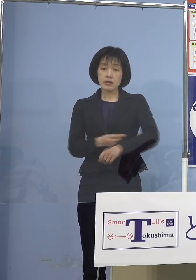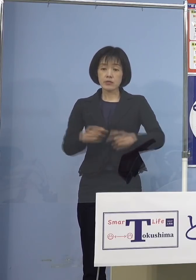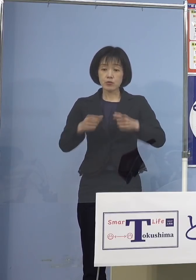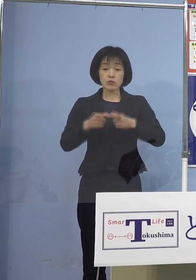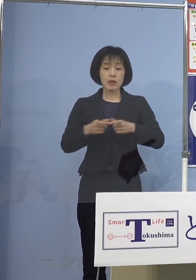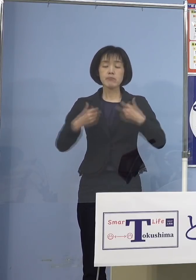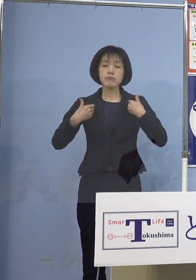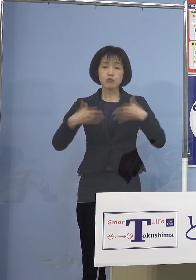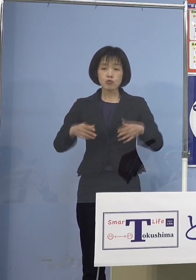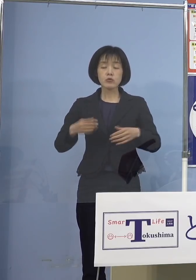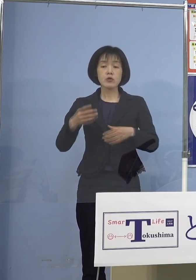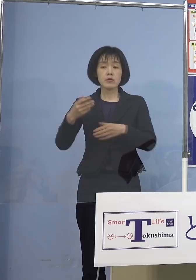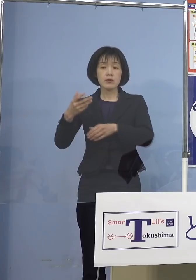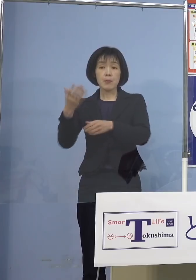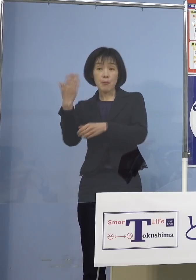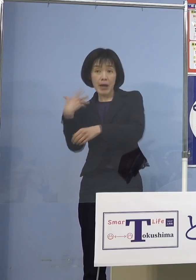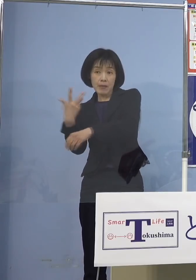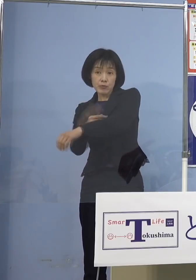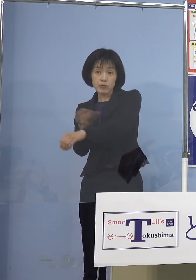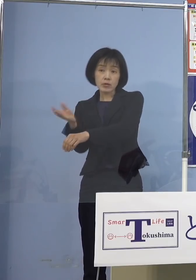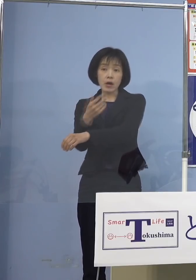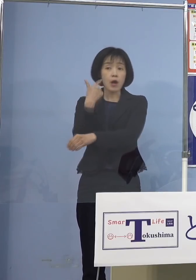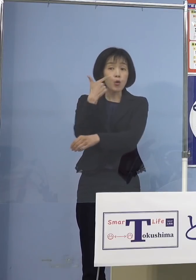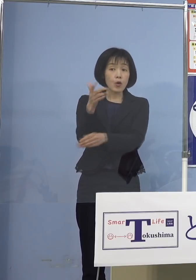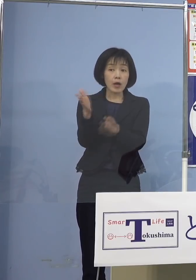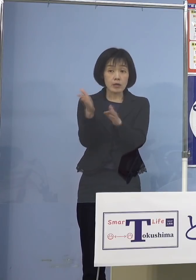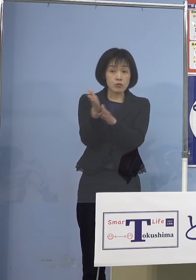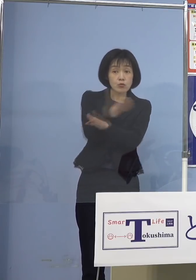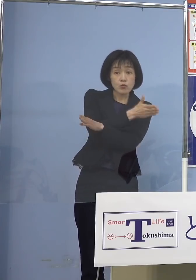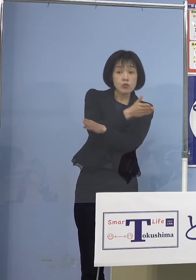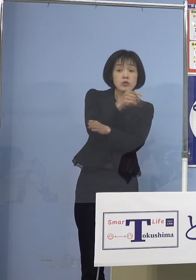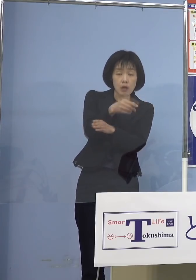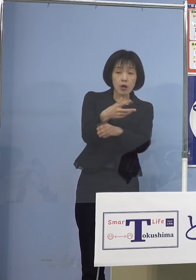6か月を超えたら打てる 前倒しの追加接種